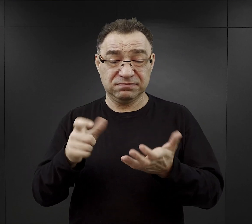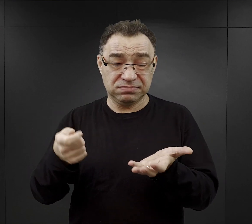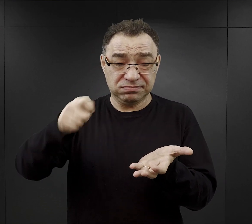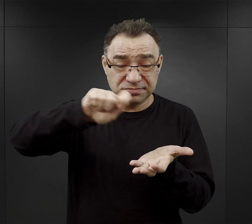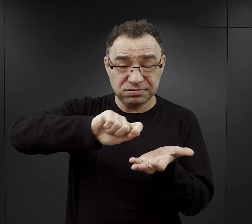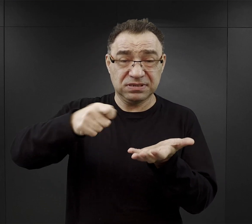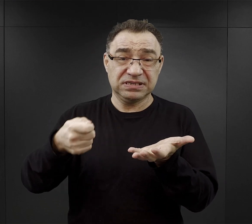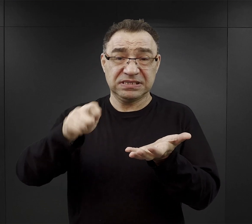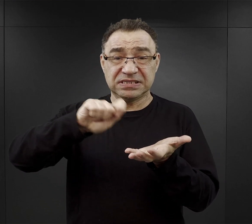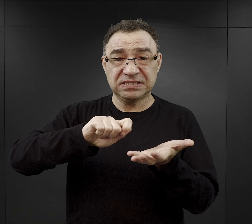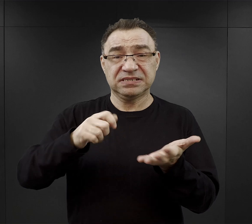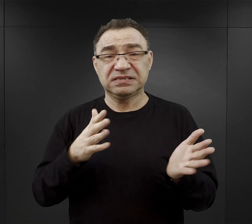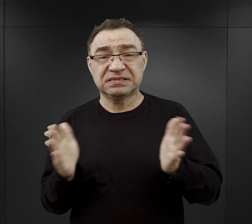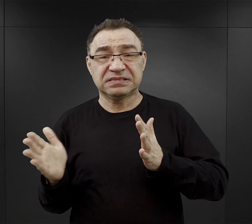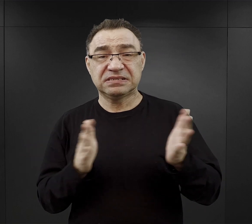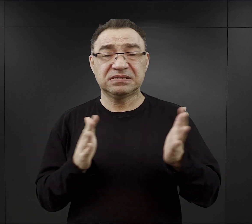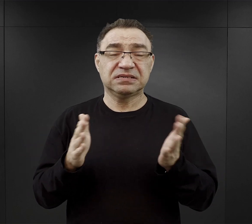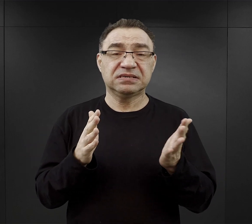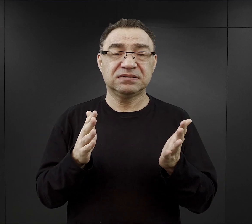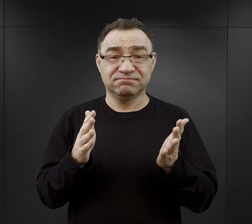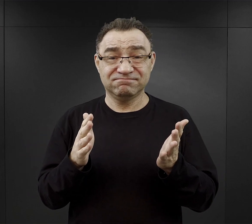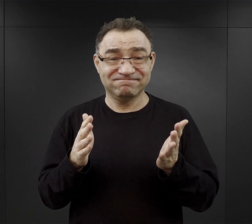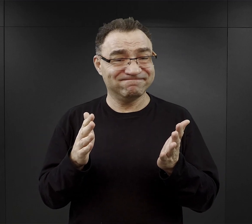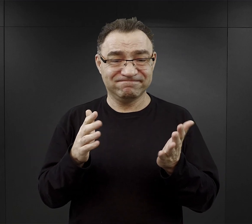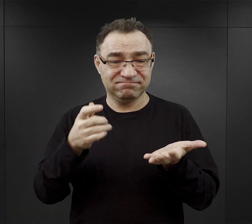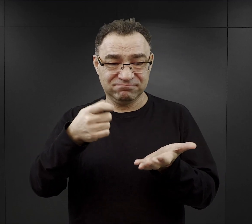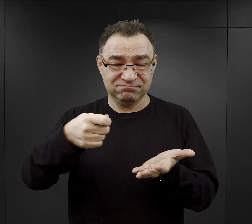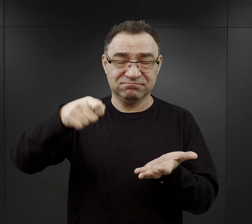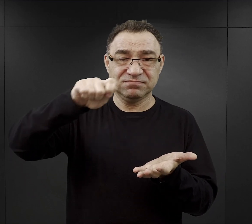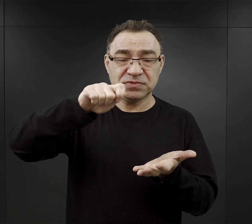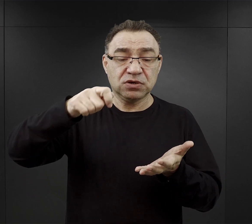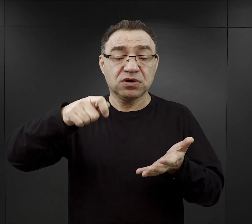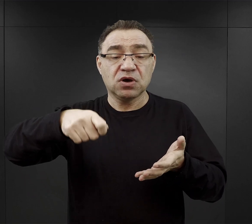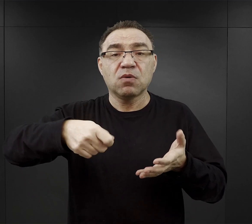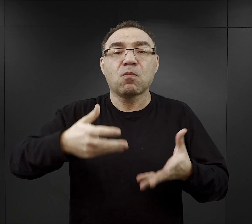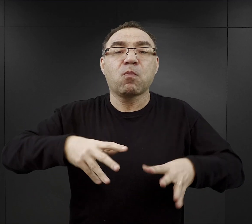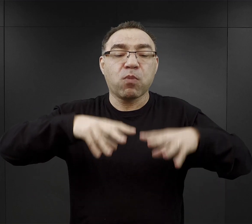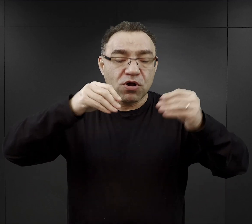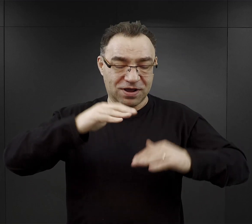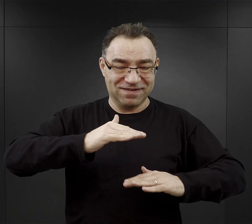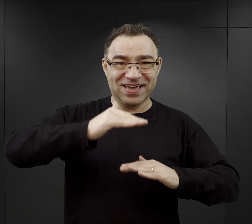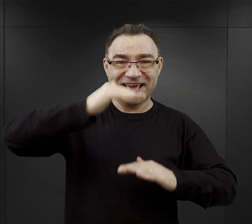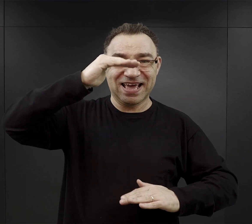Przeważnie nalewano z góry, tam, gdzie zupa była najrzadsza.